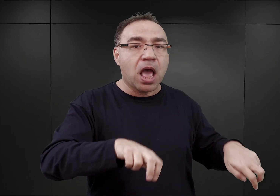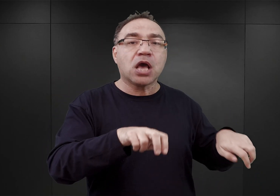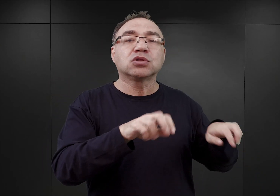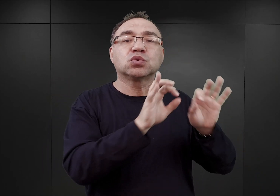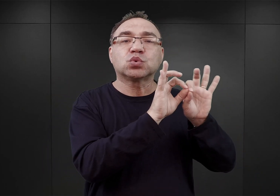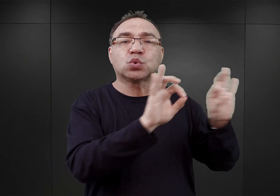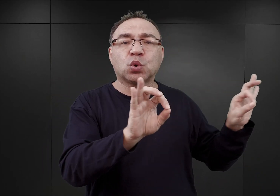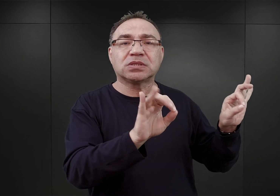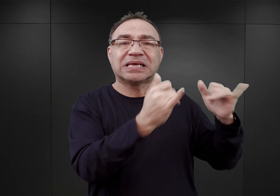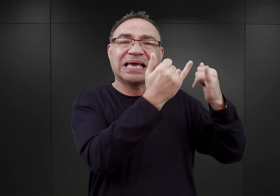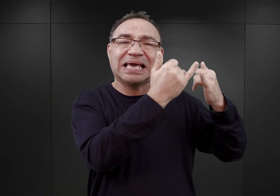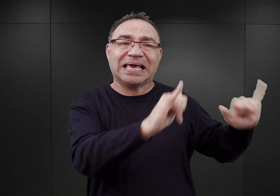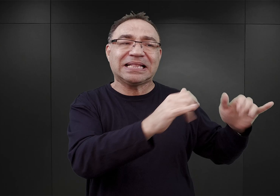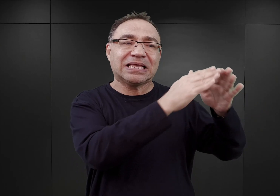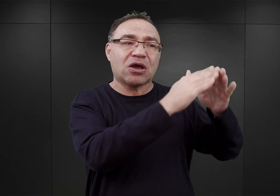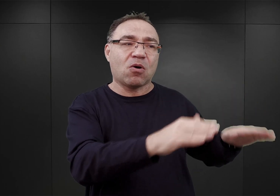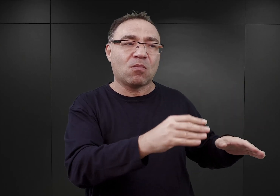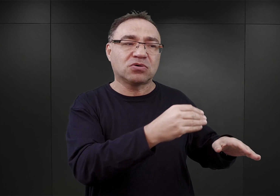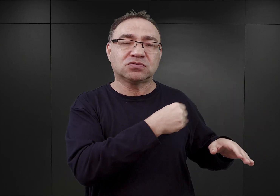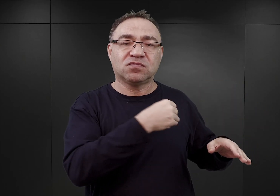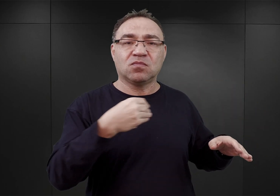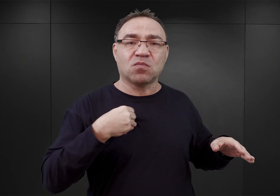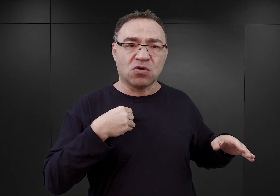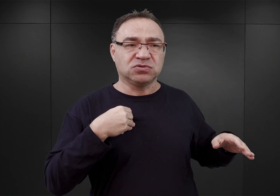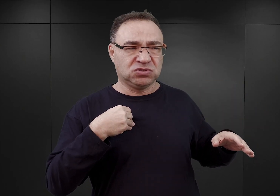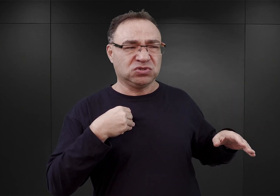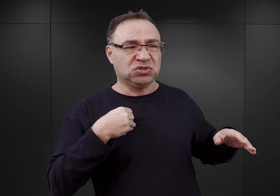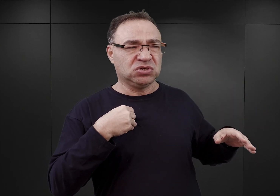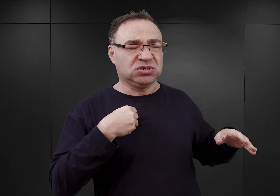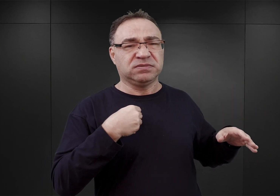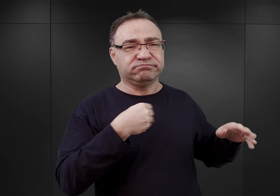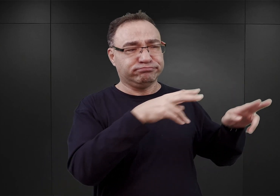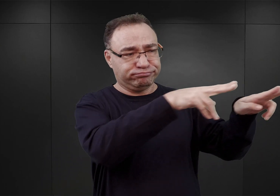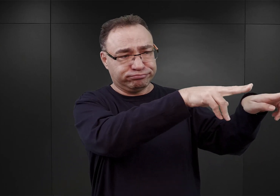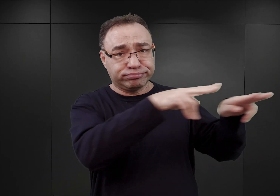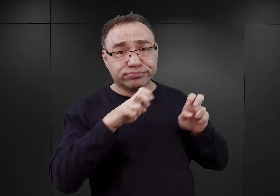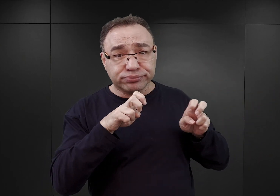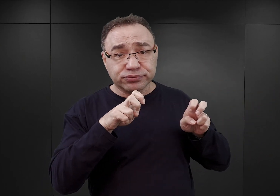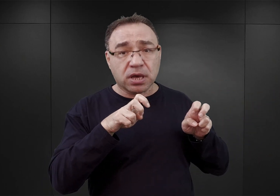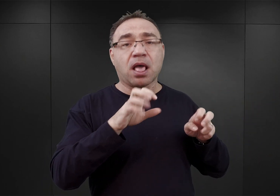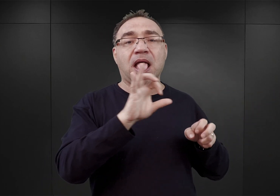z obozów dla polskich jeńców wojennych, który to SS mogła przejąć z rąk Wehrmachtu.